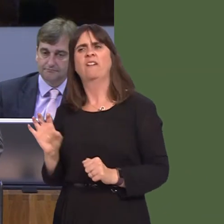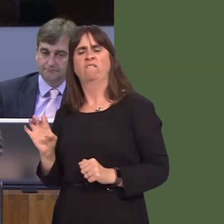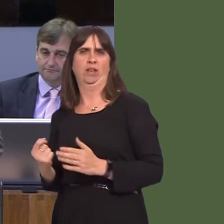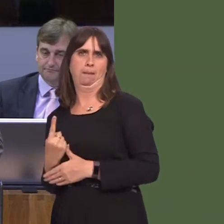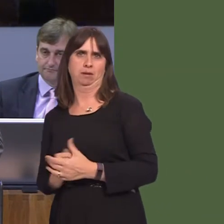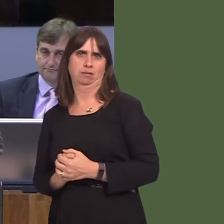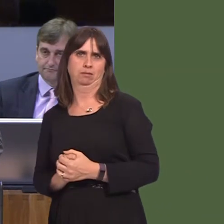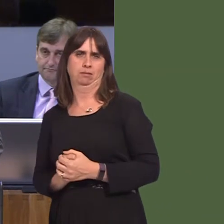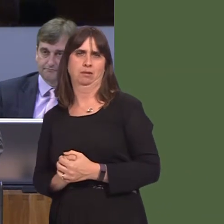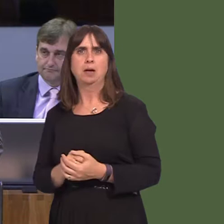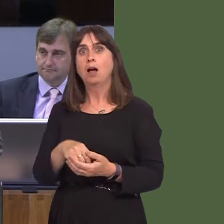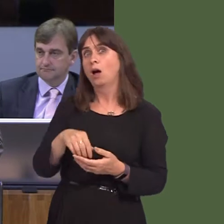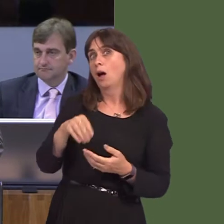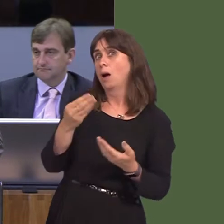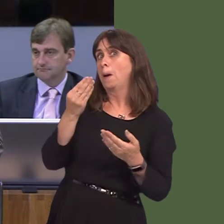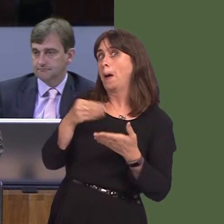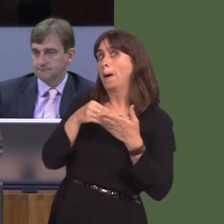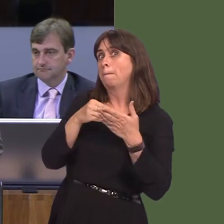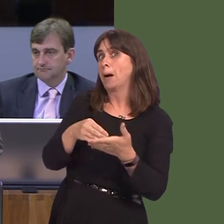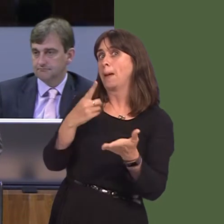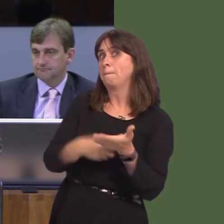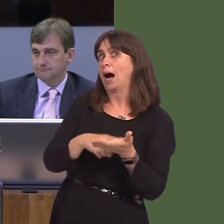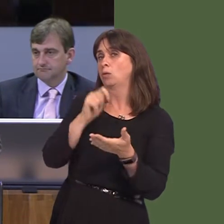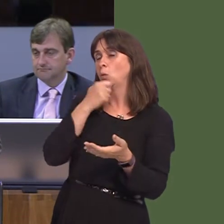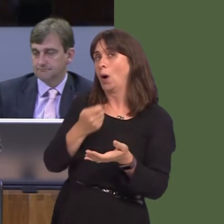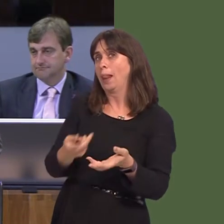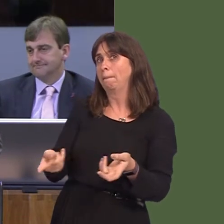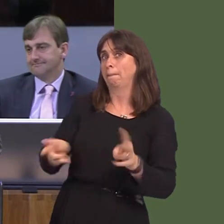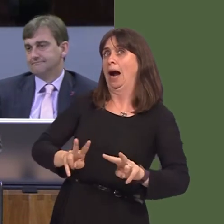£90 million into the Welsh economy. Who wouldn't welcome such a proposition? But what we've